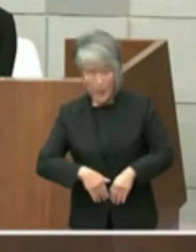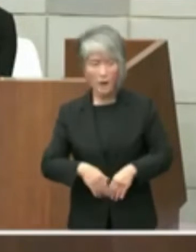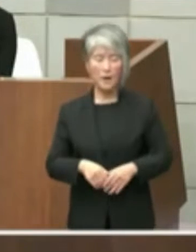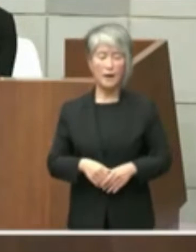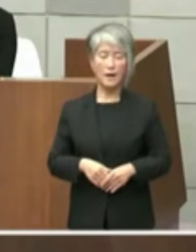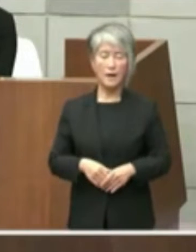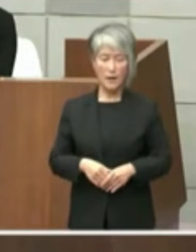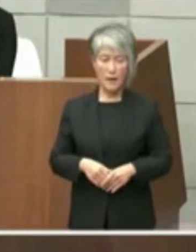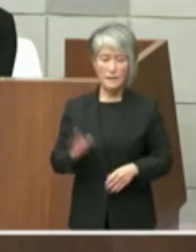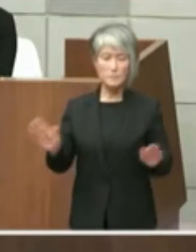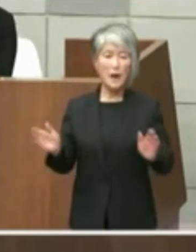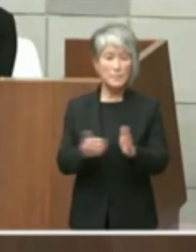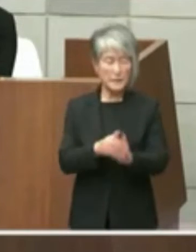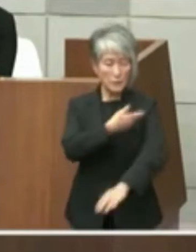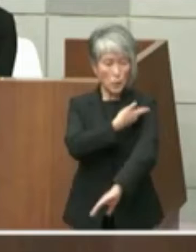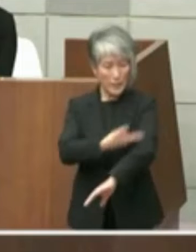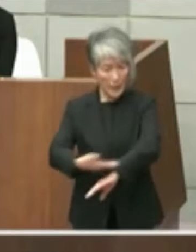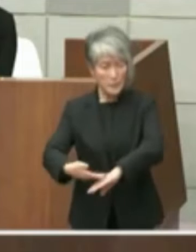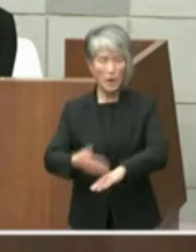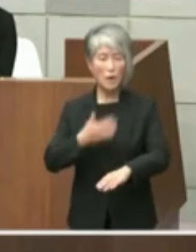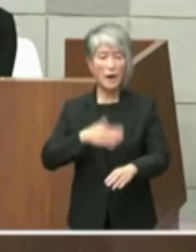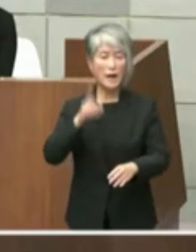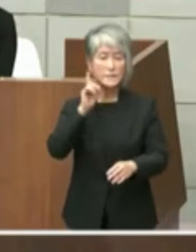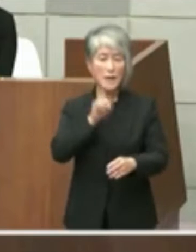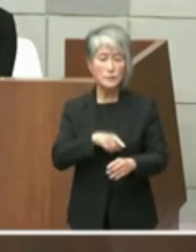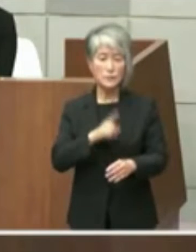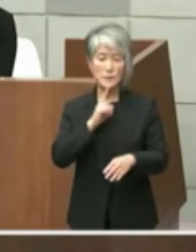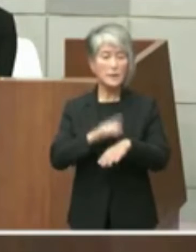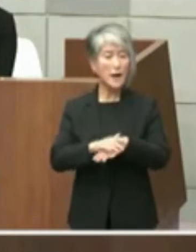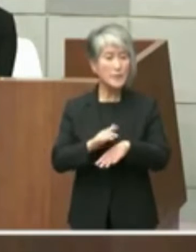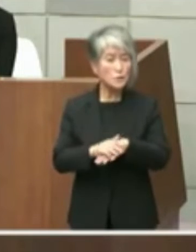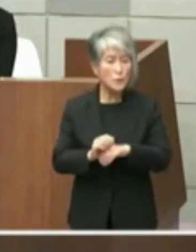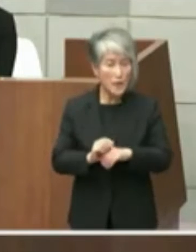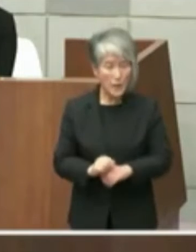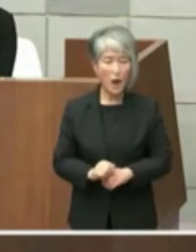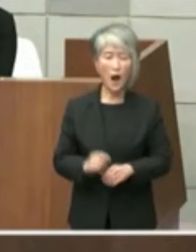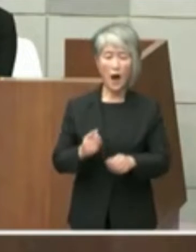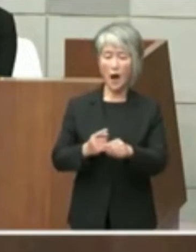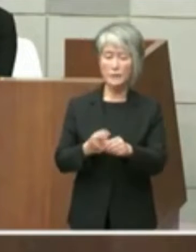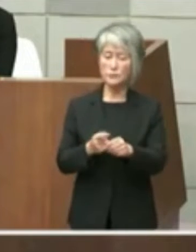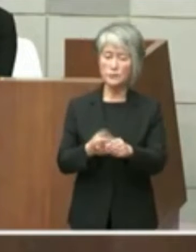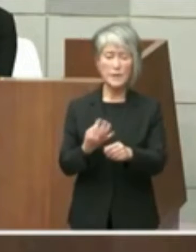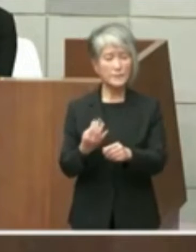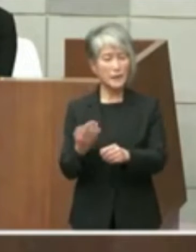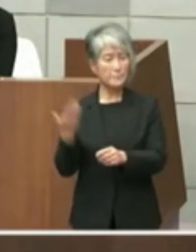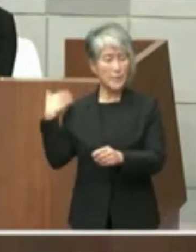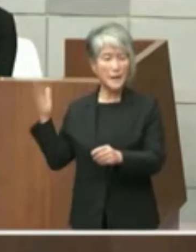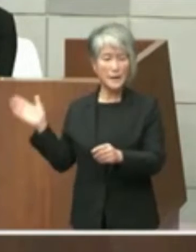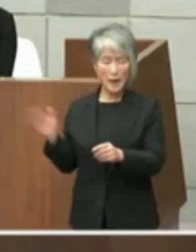兄として分かりやすく言えば この数年前から検討し一体となってのを